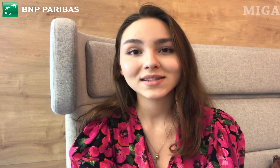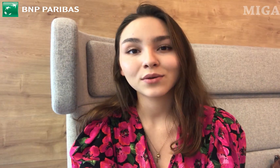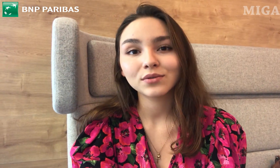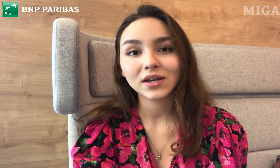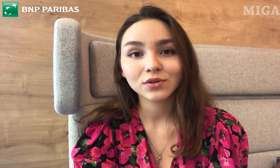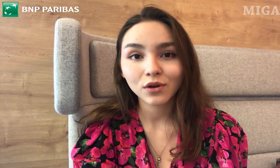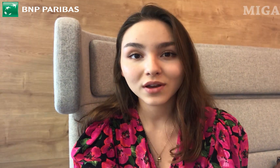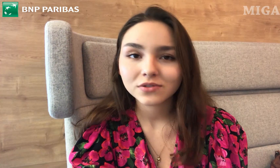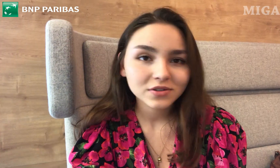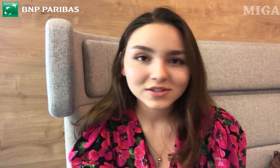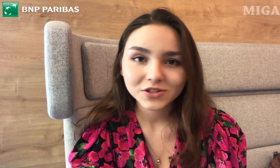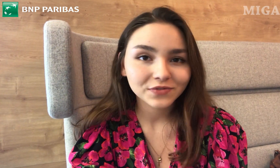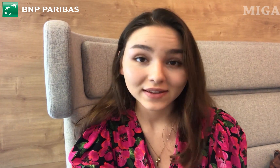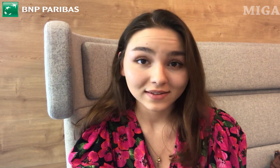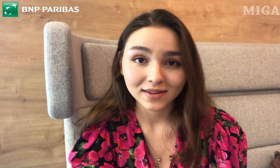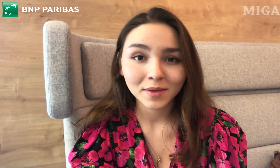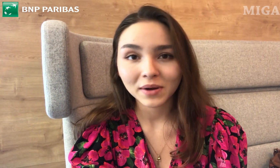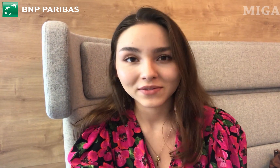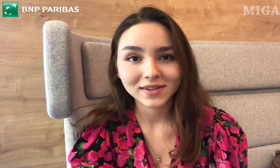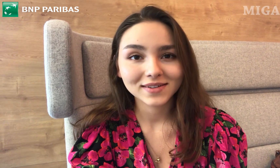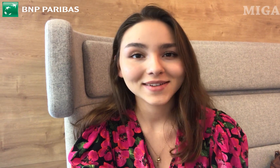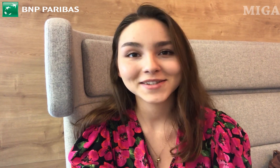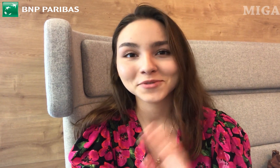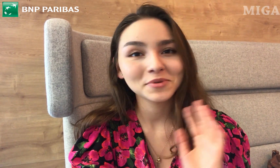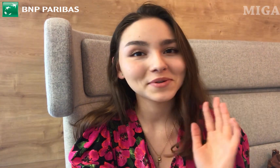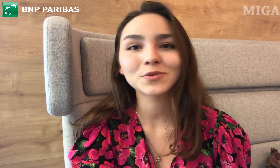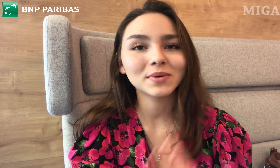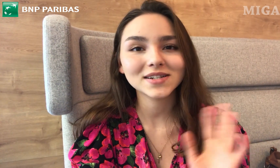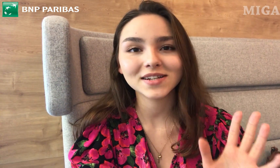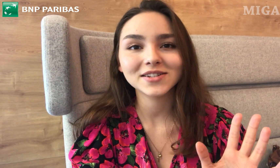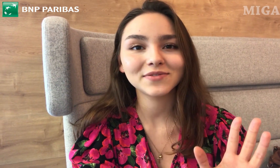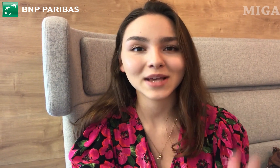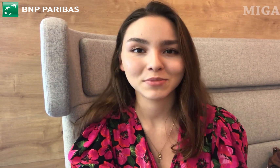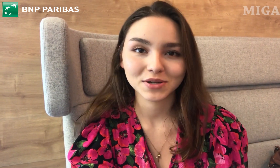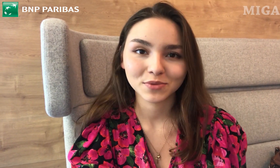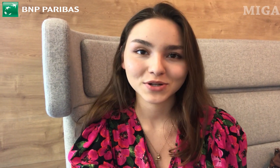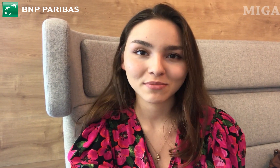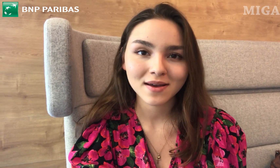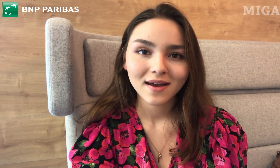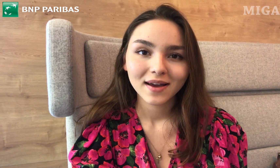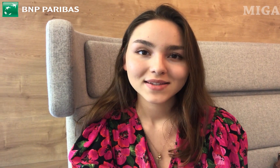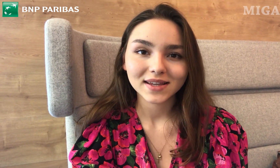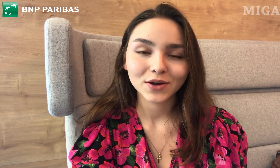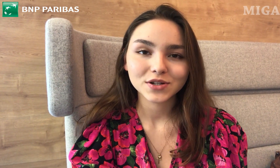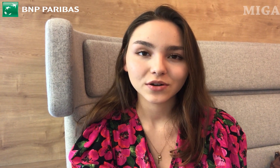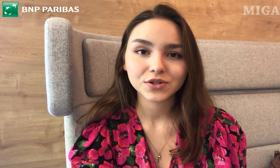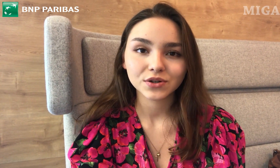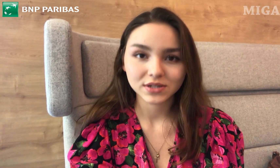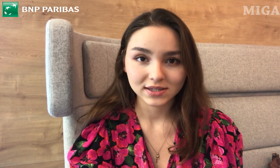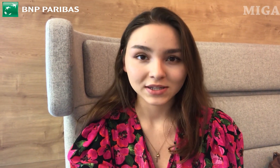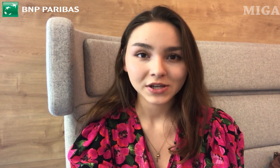taką technologię, to to jest świetne, naprawdę. Jesteśmy super szczęśliwcami, że możemy z takiego czegoś korzystać.